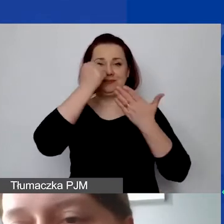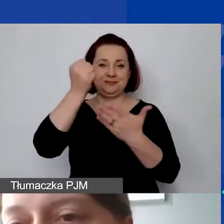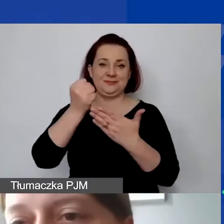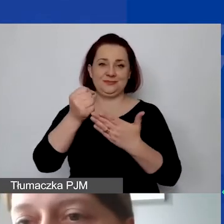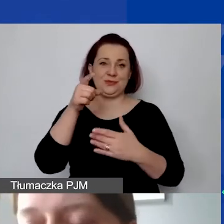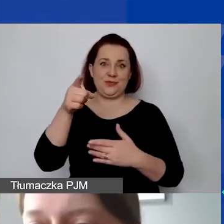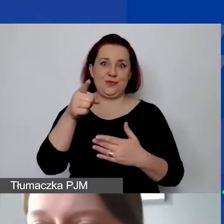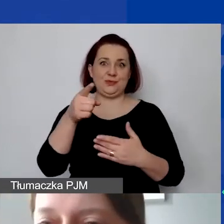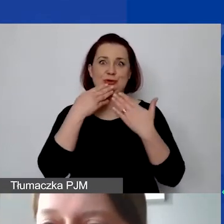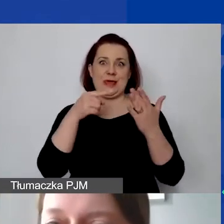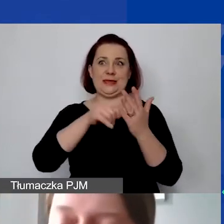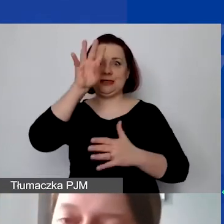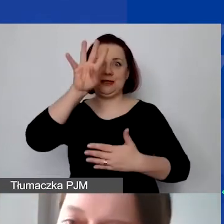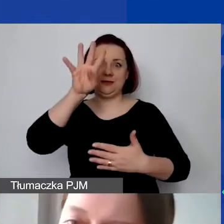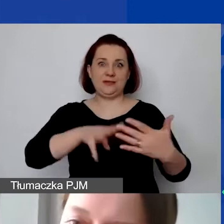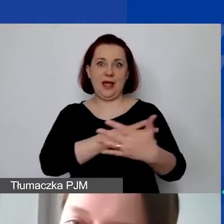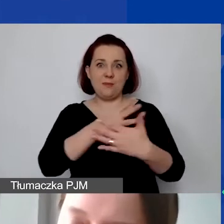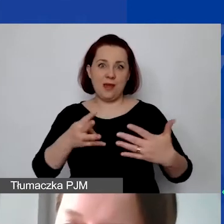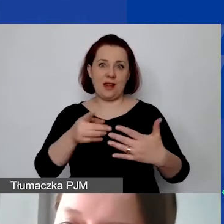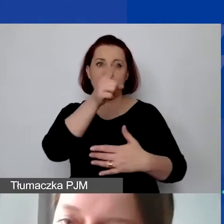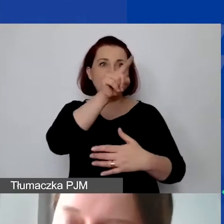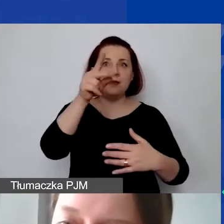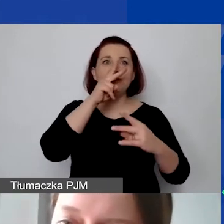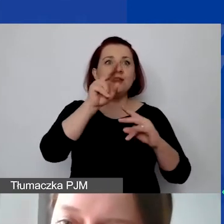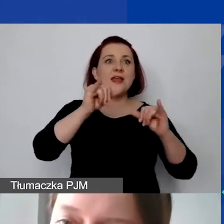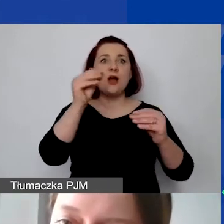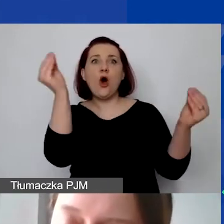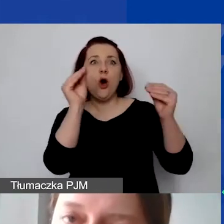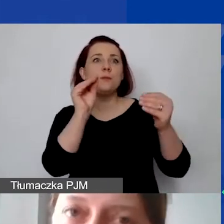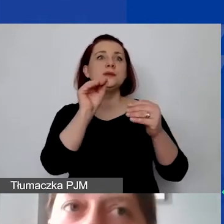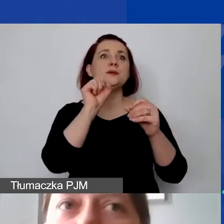tak żeby było zawsze wiadomo, jak jest opisana dana pozycja,